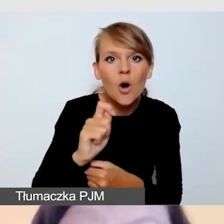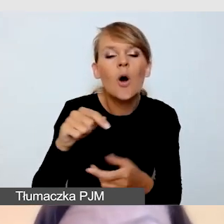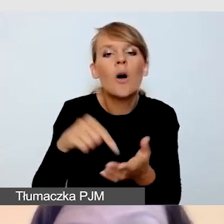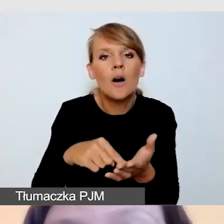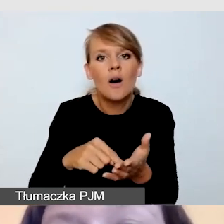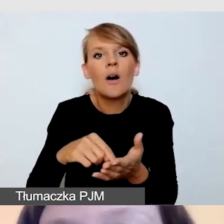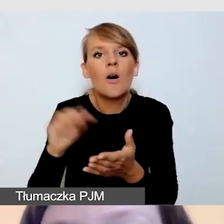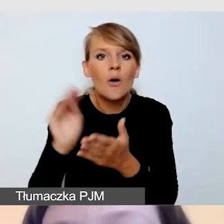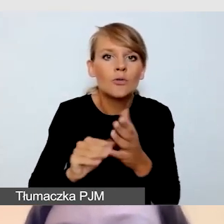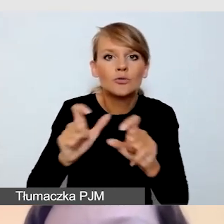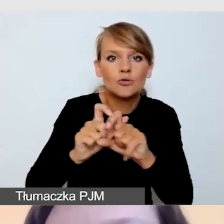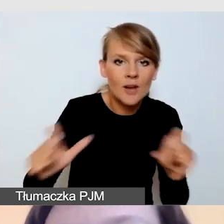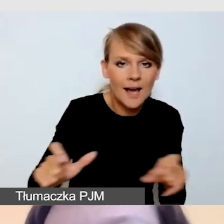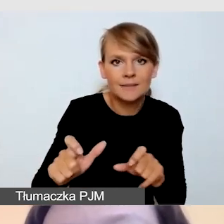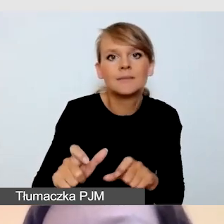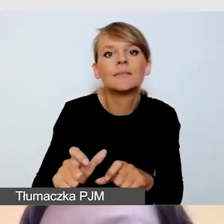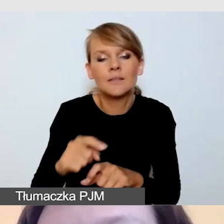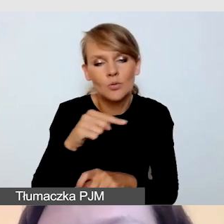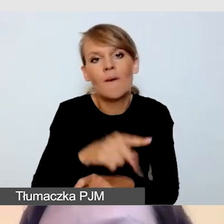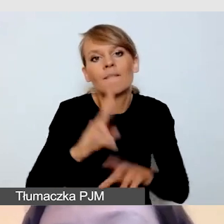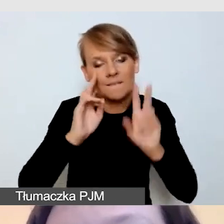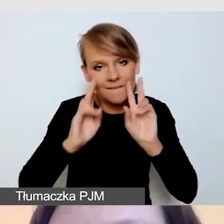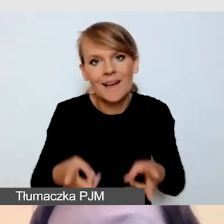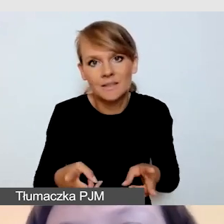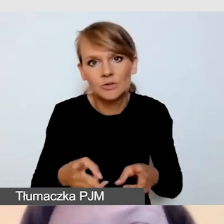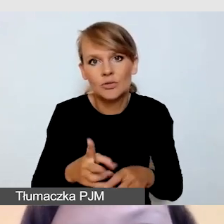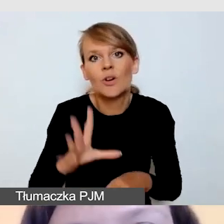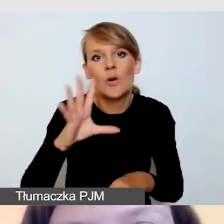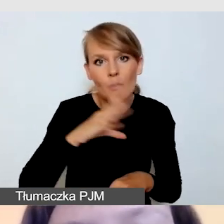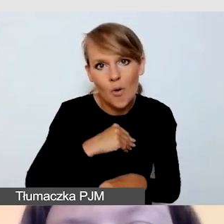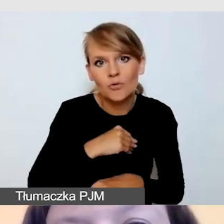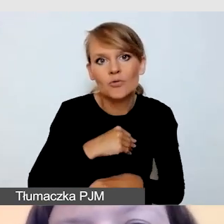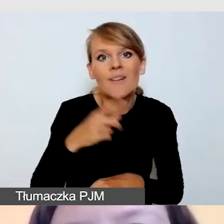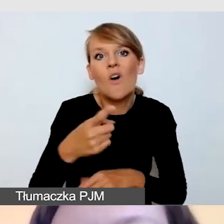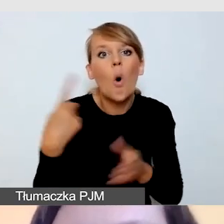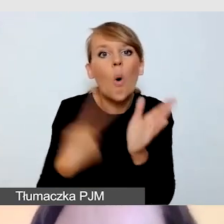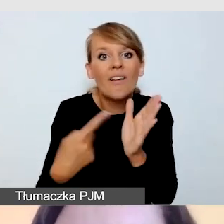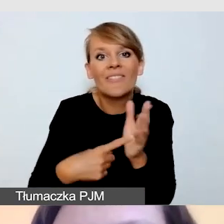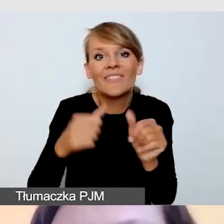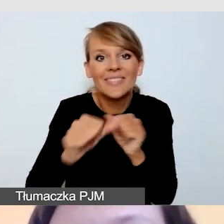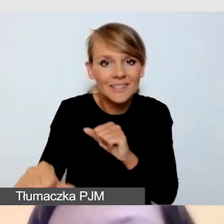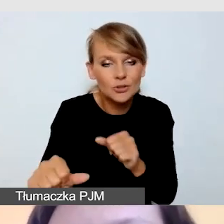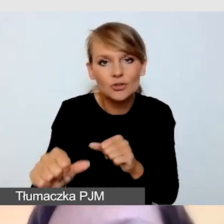Wówczas faktycznie możemy sobie pozwolić na to, by później, w ostatnim tygodniu zgłaszać się